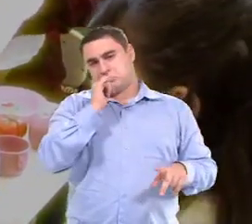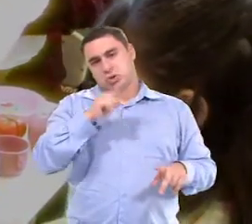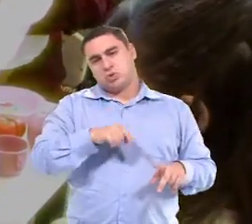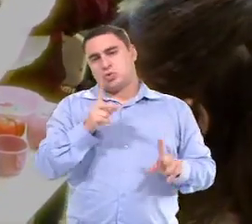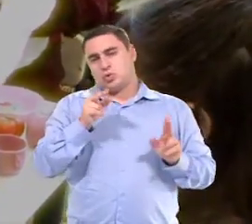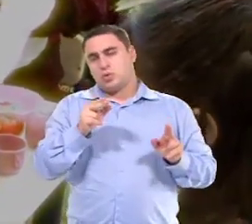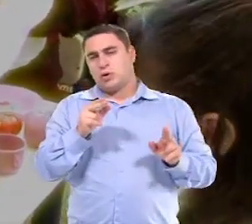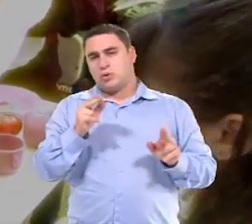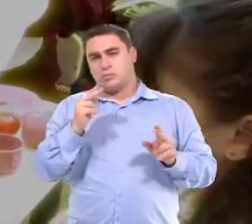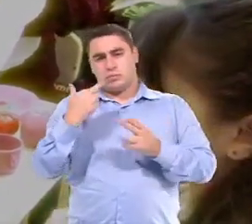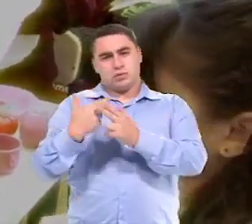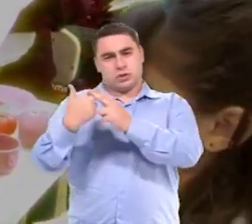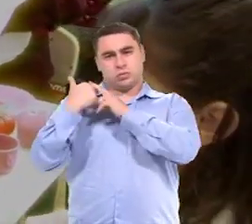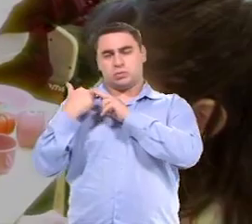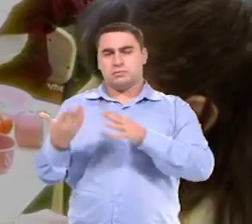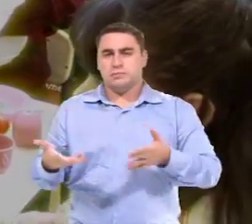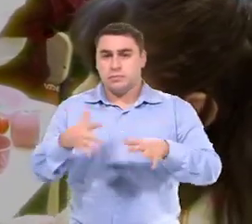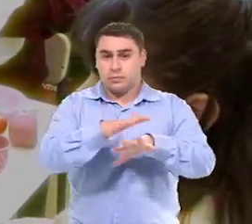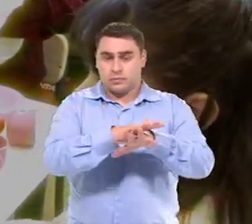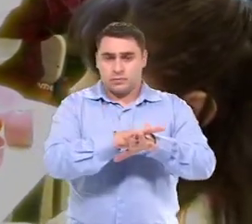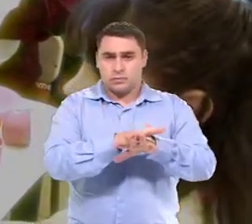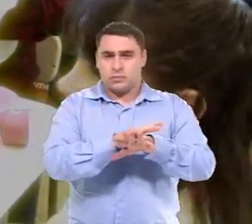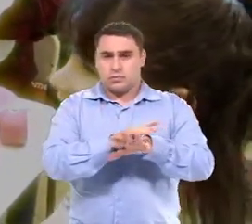Eu sou...eu sou como um agente da inclusão.